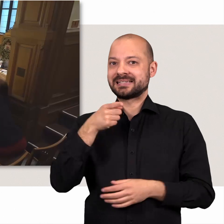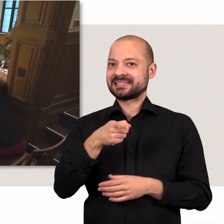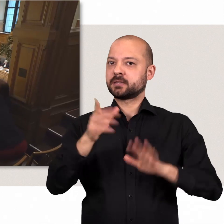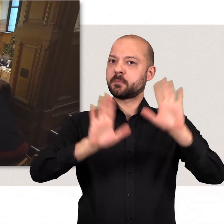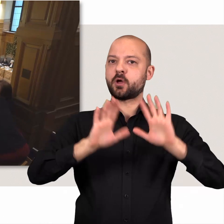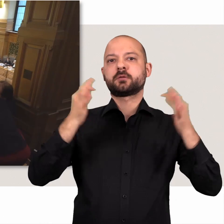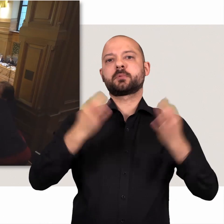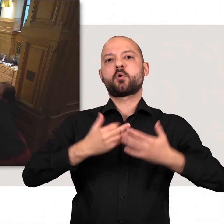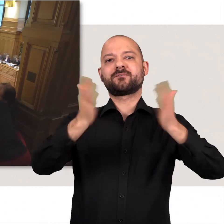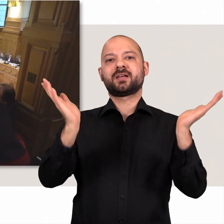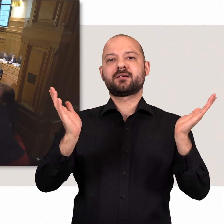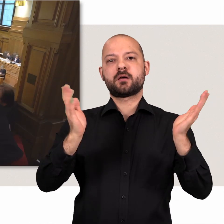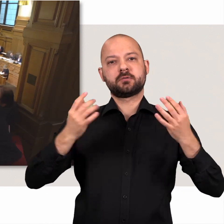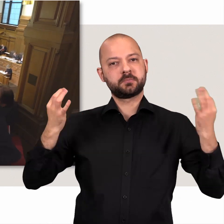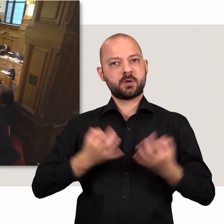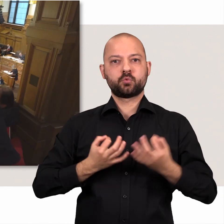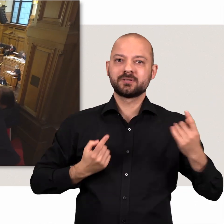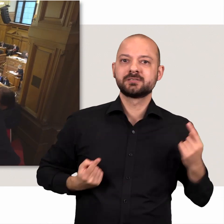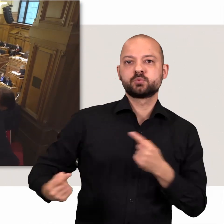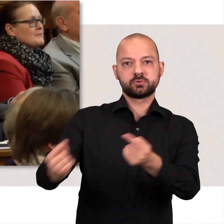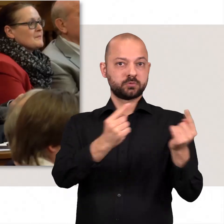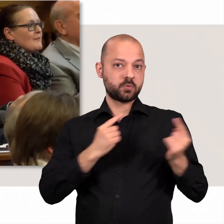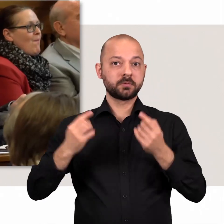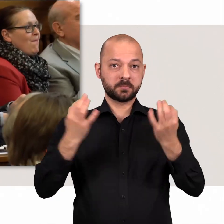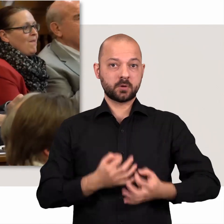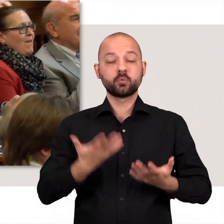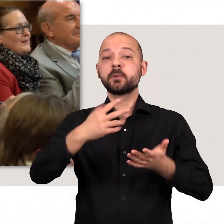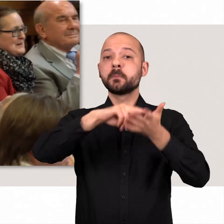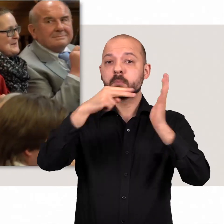Denn Demokratie braucht die Öffentlichkeit – und sie braucht die Diskussion.